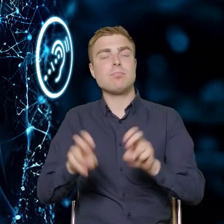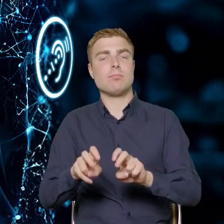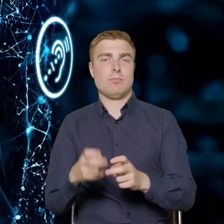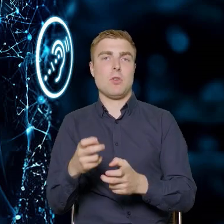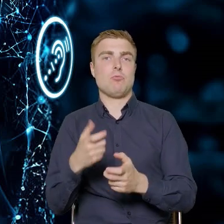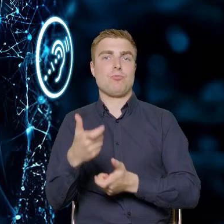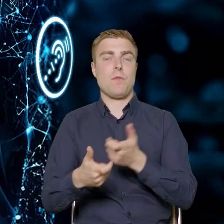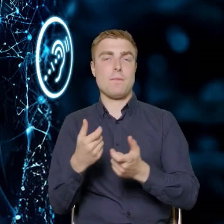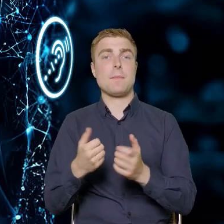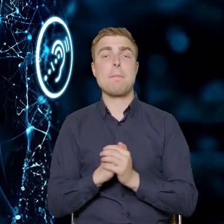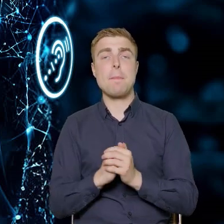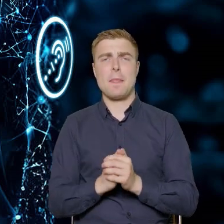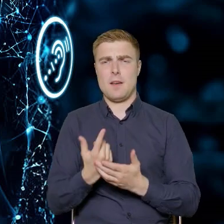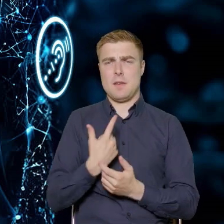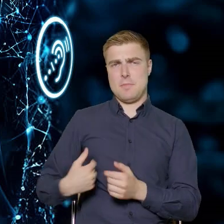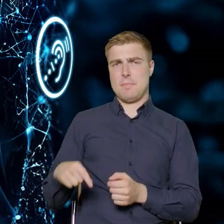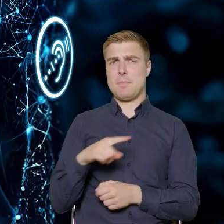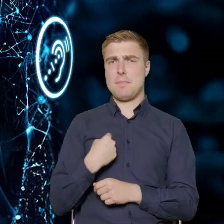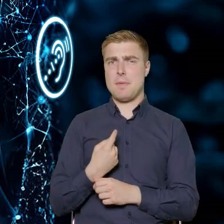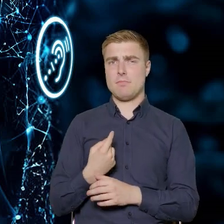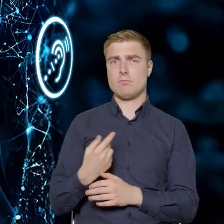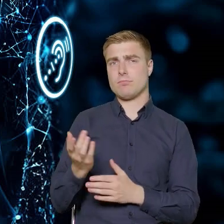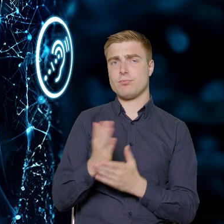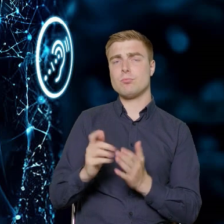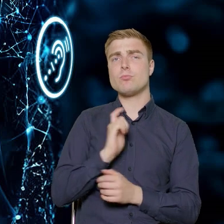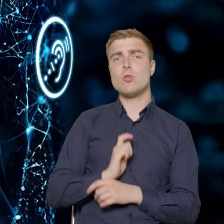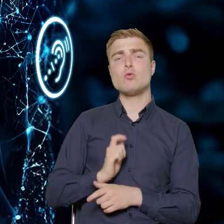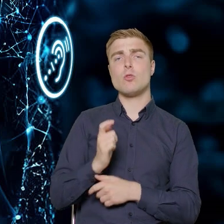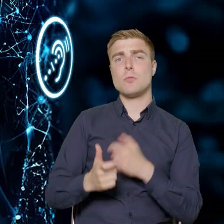w jaki sposób w Departamencie pracujemy, przygotowując się do tego typu działań.